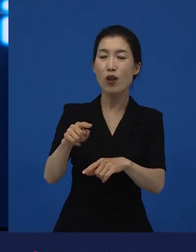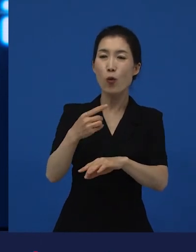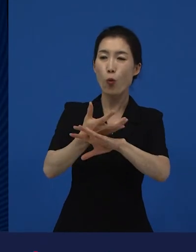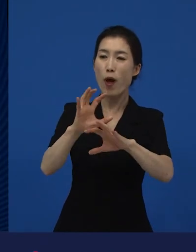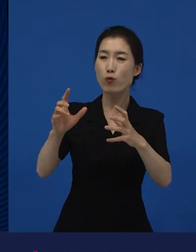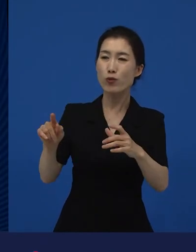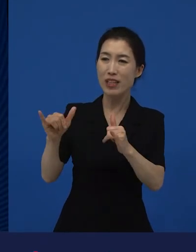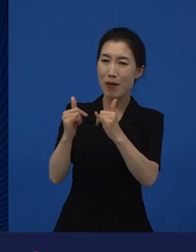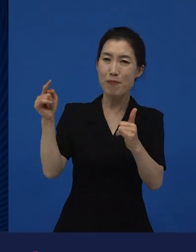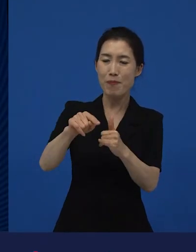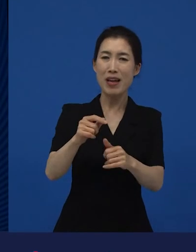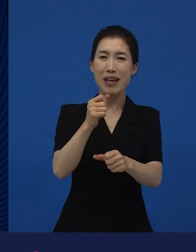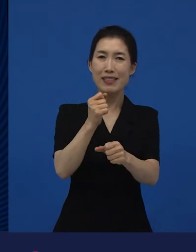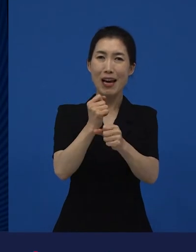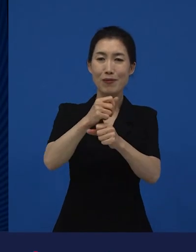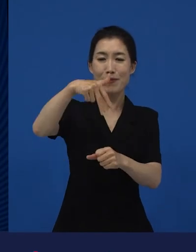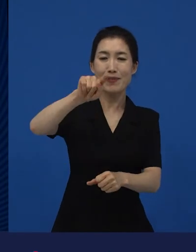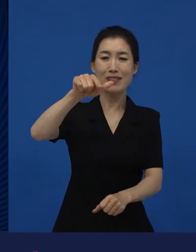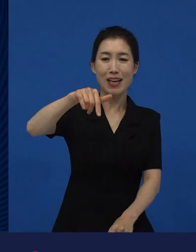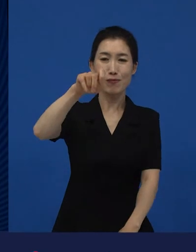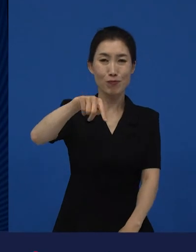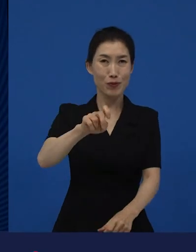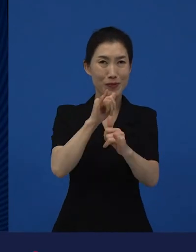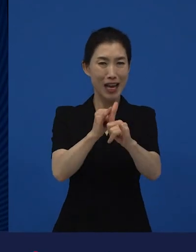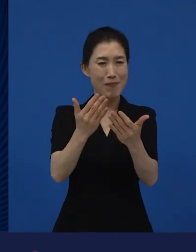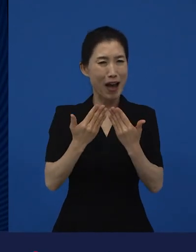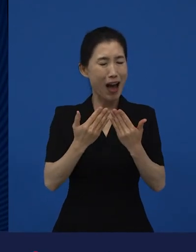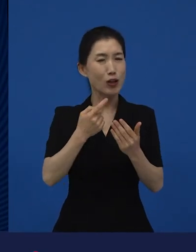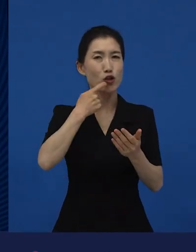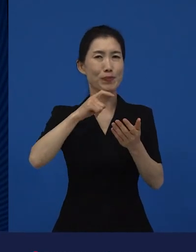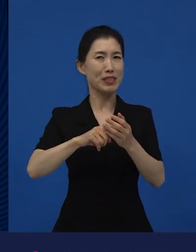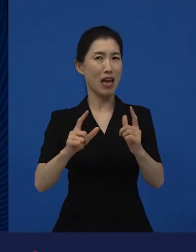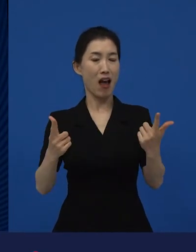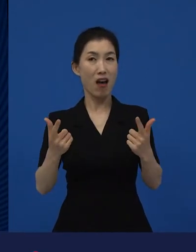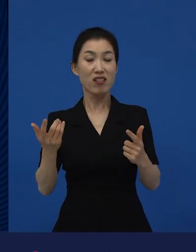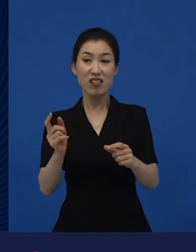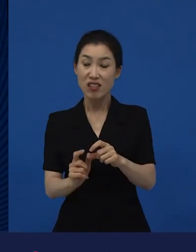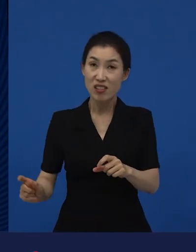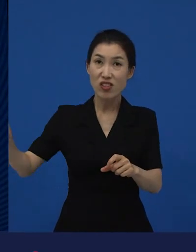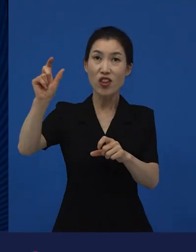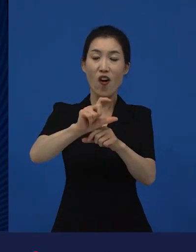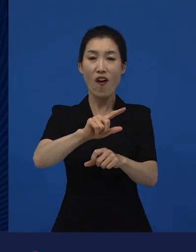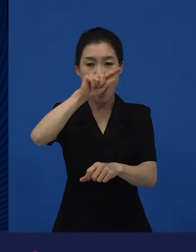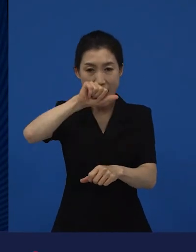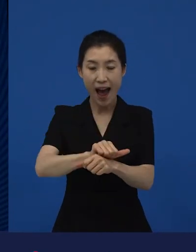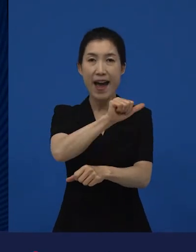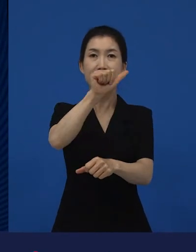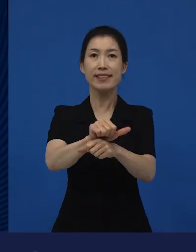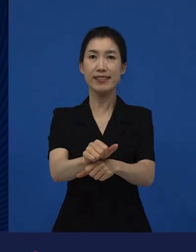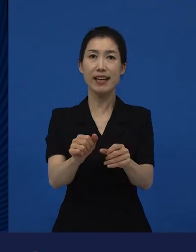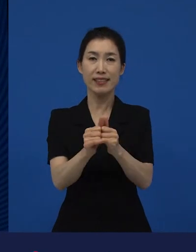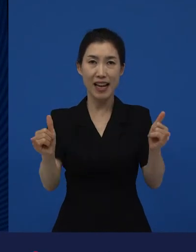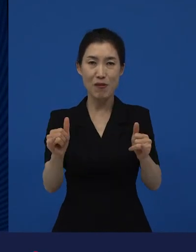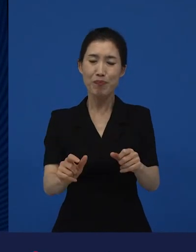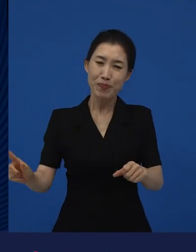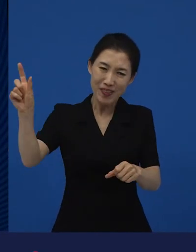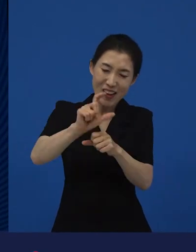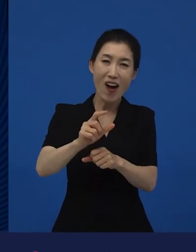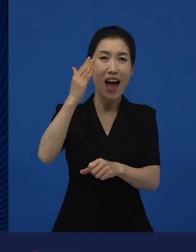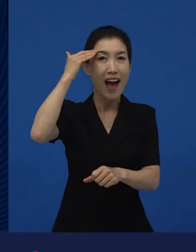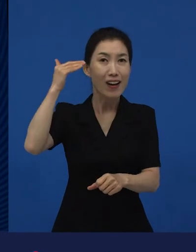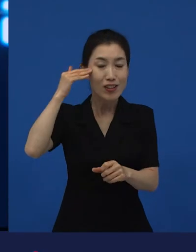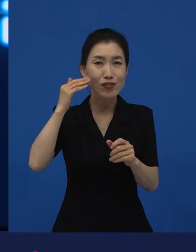근데 아시아의 한국이라는 나라에서 한국어로 만들어진 영화가 작품상을 받은 거죠.